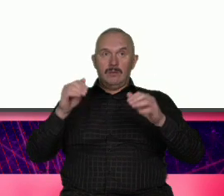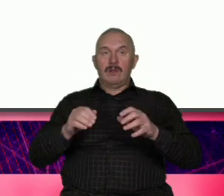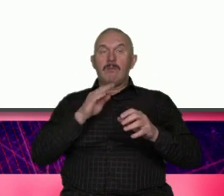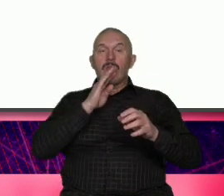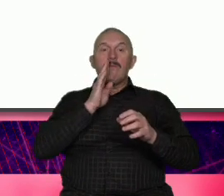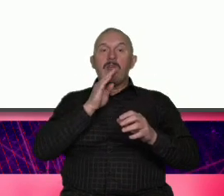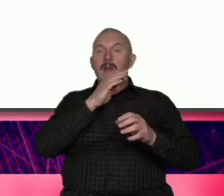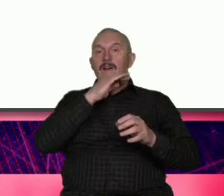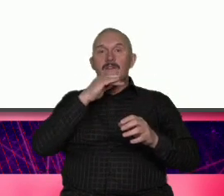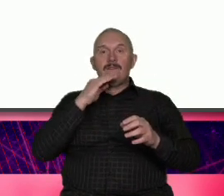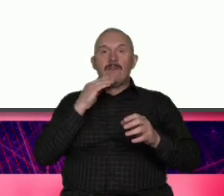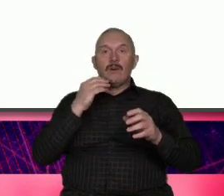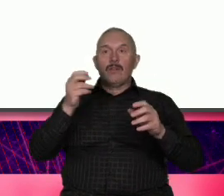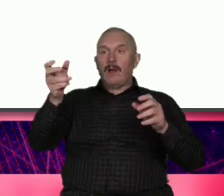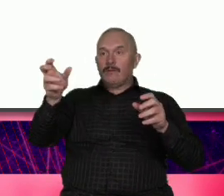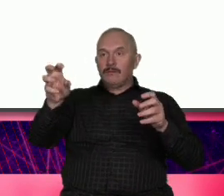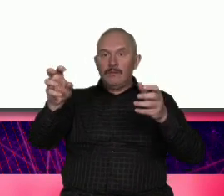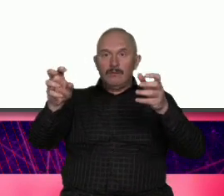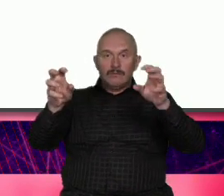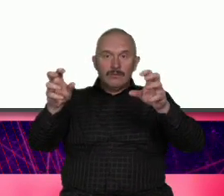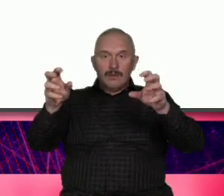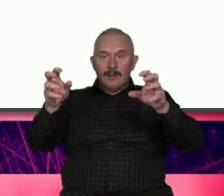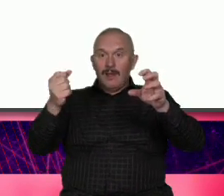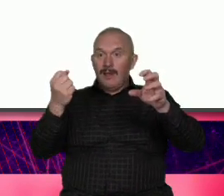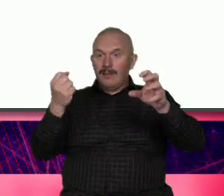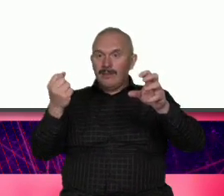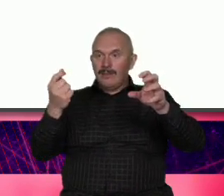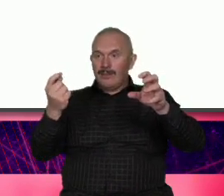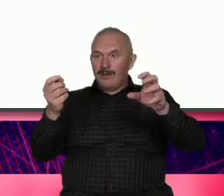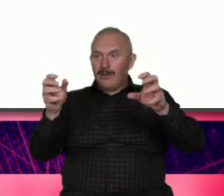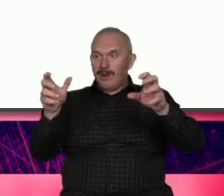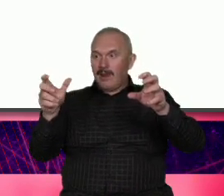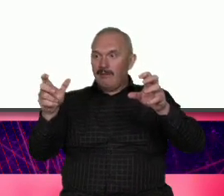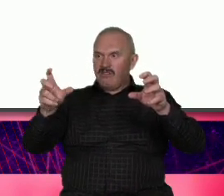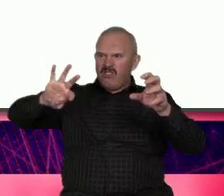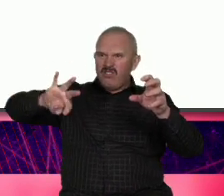trochę tej trochę tej odkręcamy i mamy taką temperaturę jaką nam